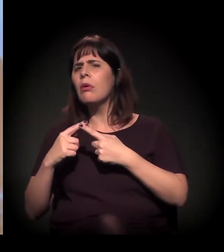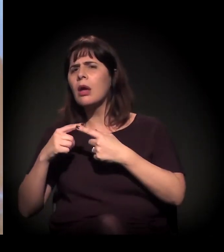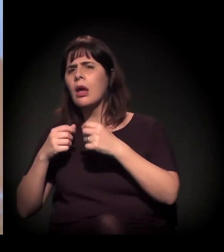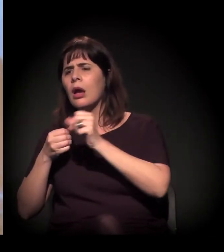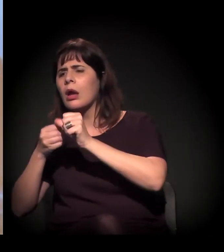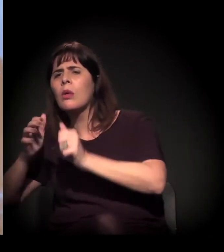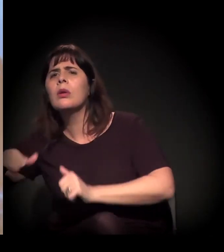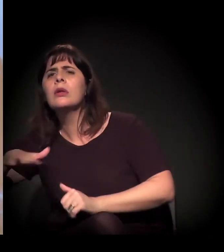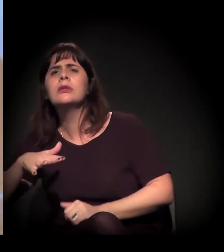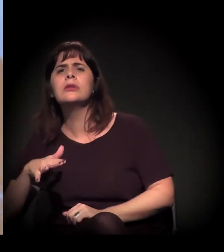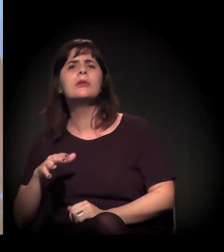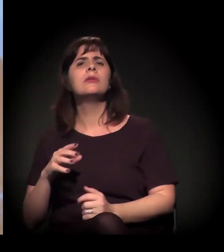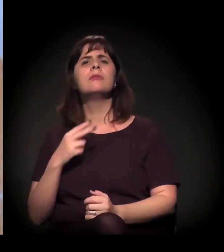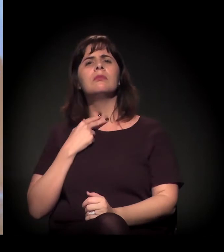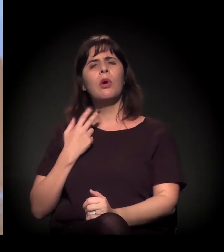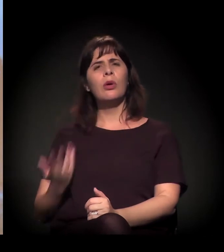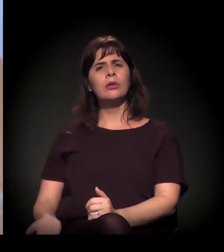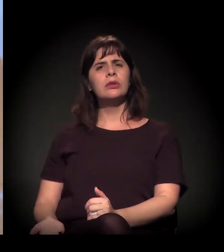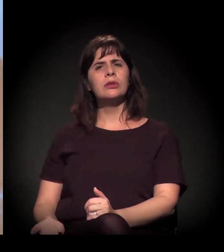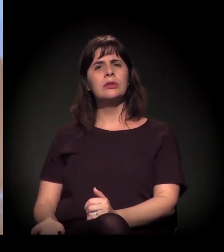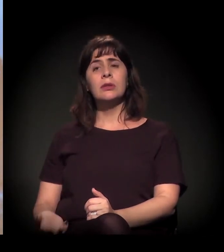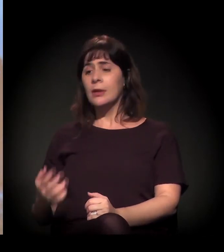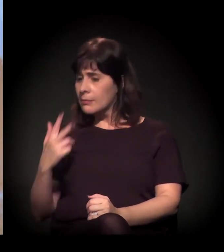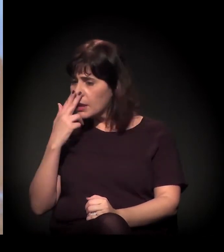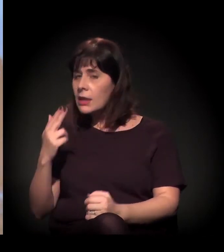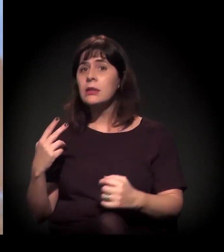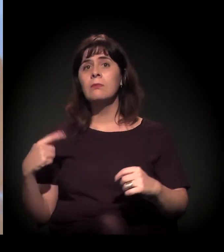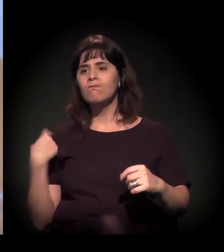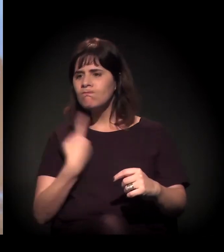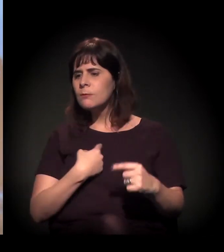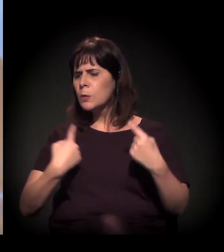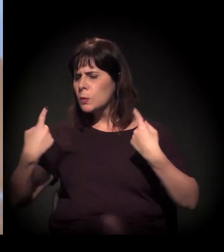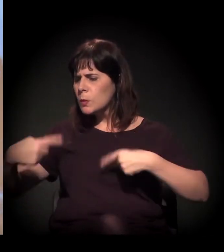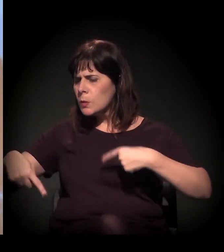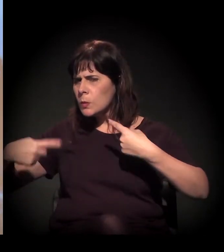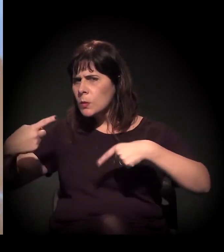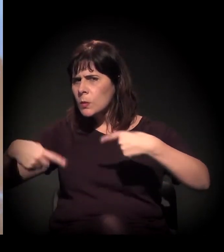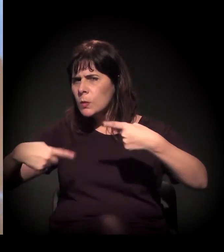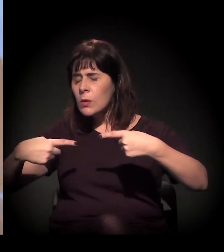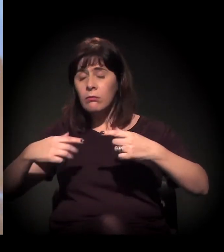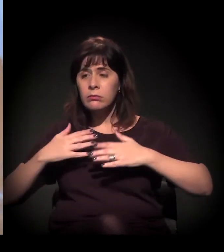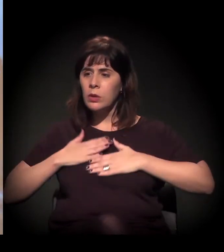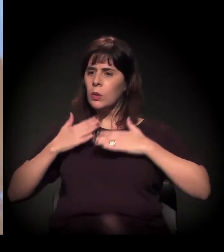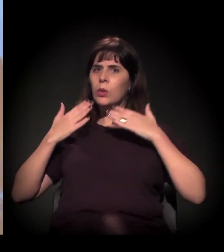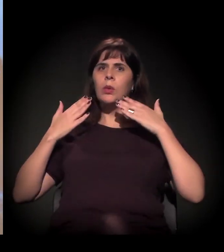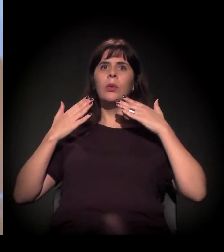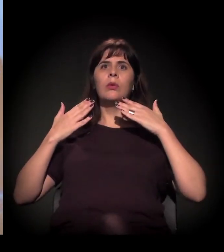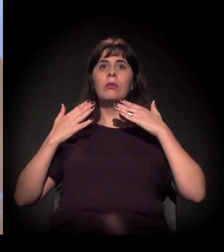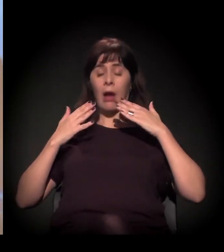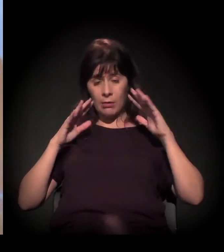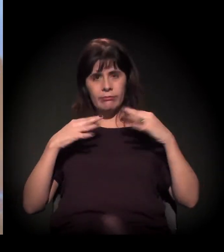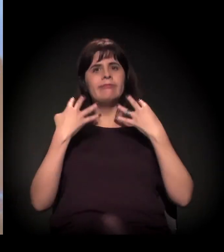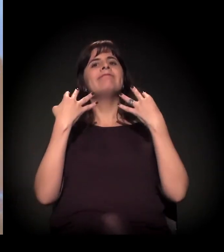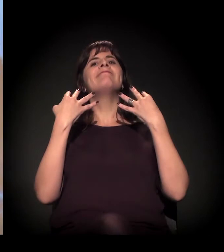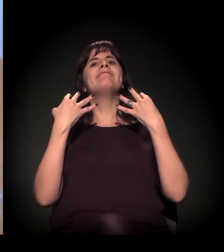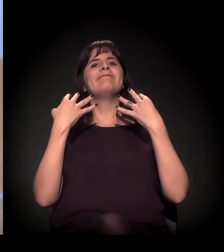A gente levar esse choque para conseguir tirar dessa invisibilidade.